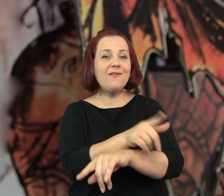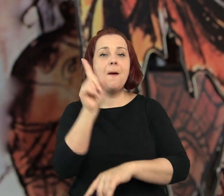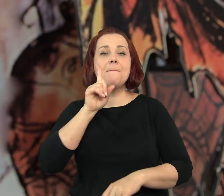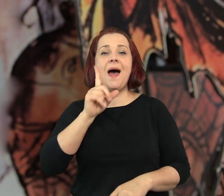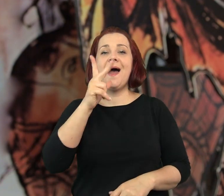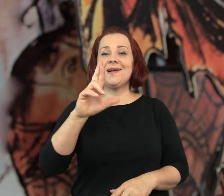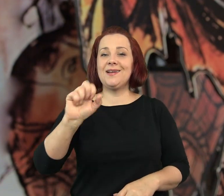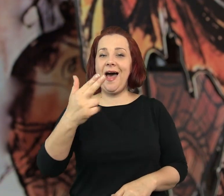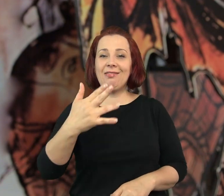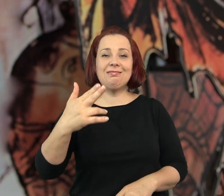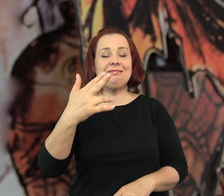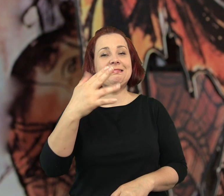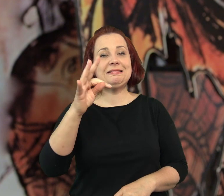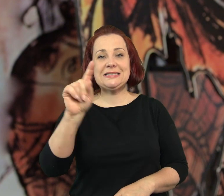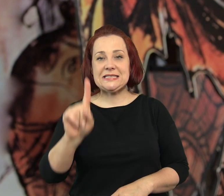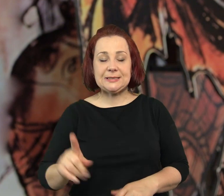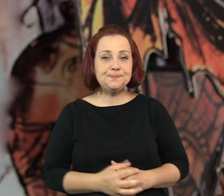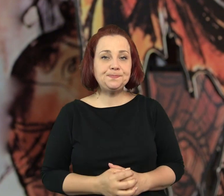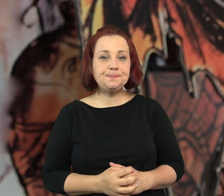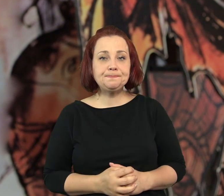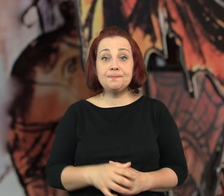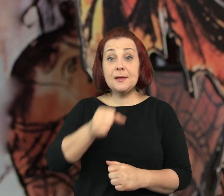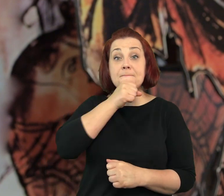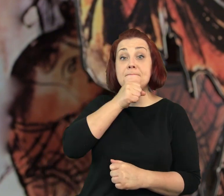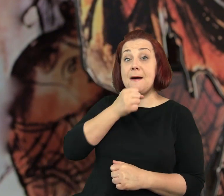Choćby tak jak problem z kawiarenką Pana Kranza…